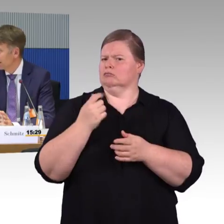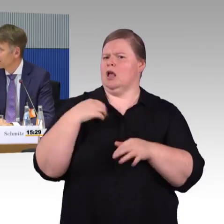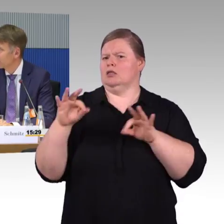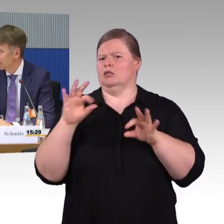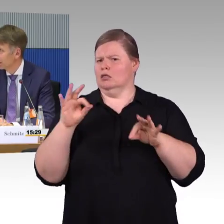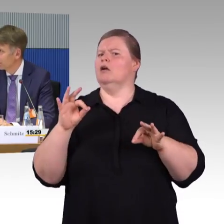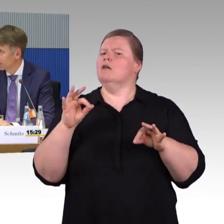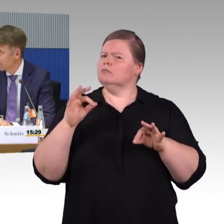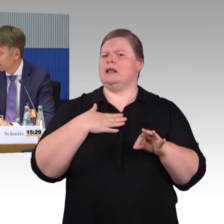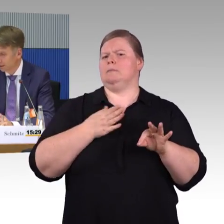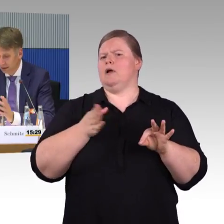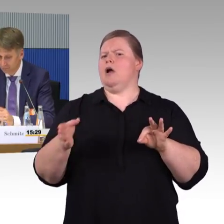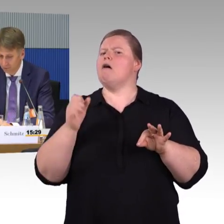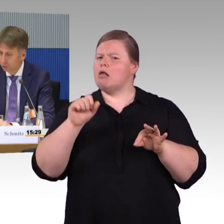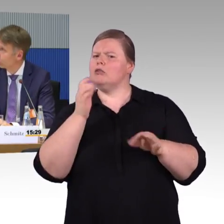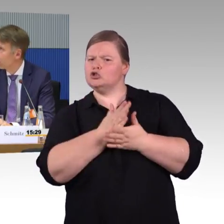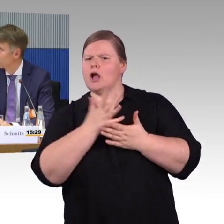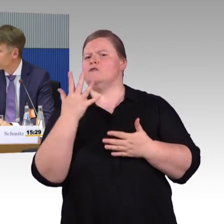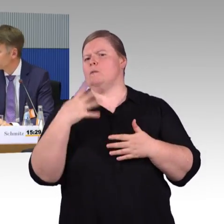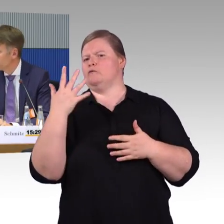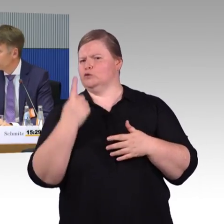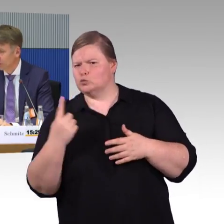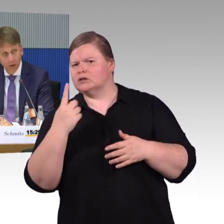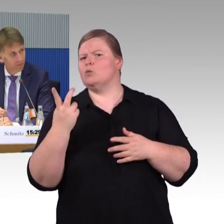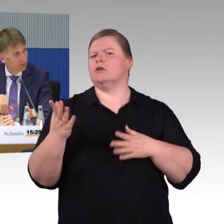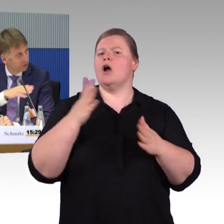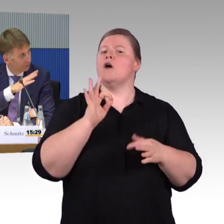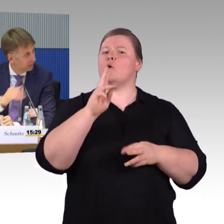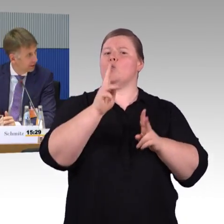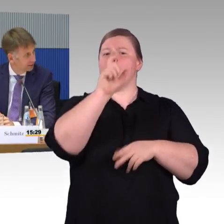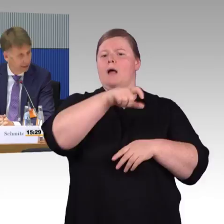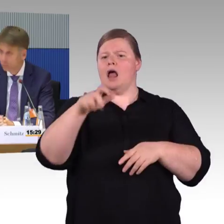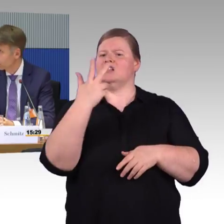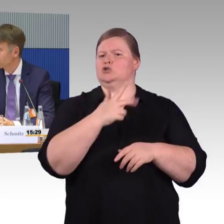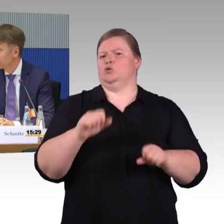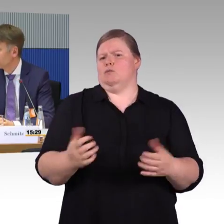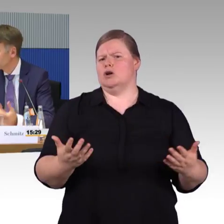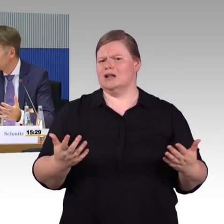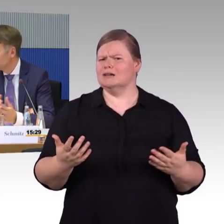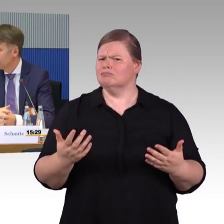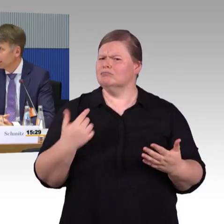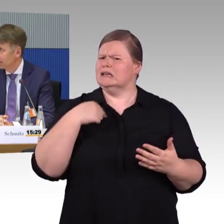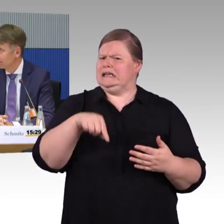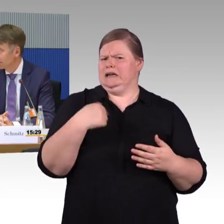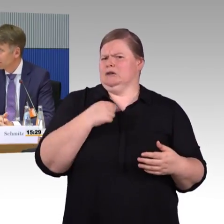Da fängst natürlich an im Thema Infrastrukturausbau, und dann kommen wir wieder zu den Bereichen, die eben schon genannt wurden.